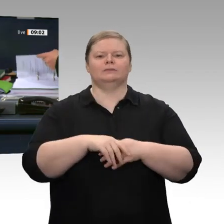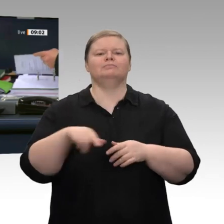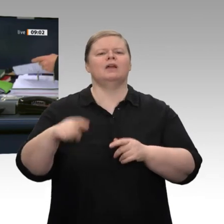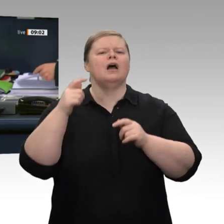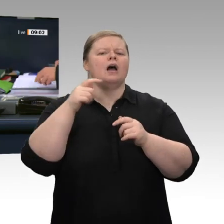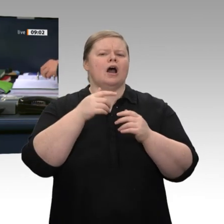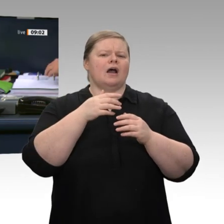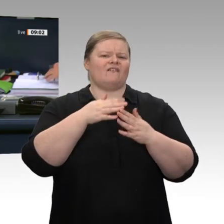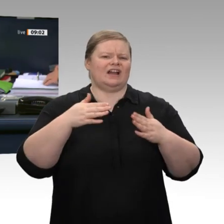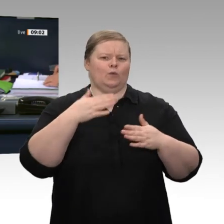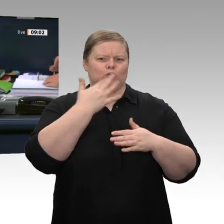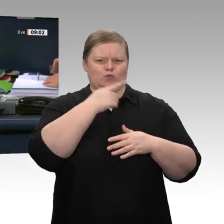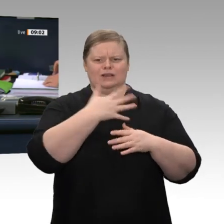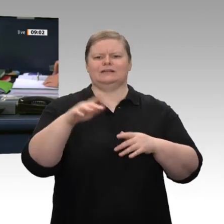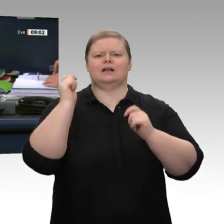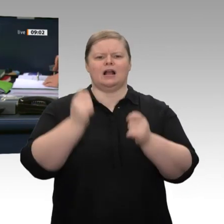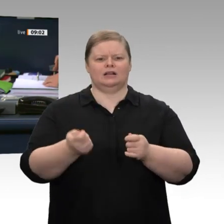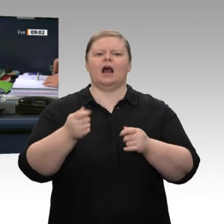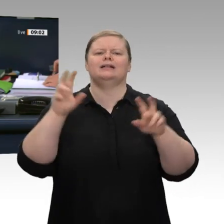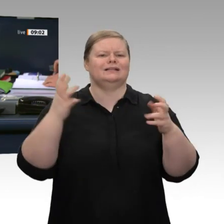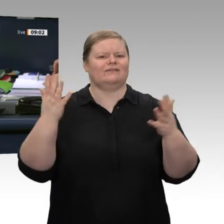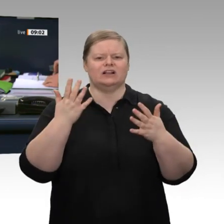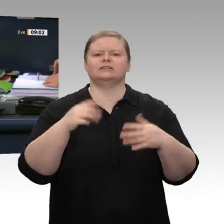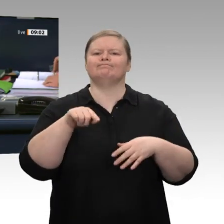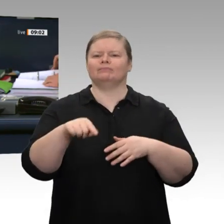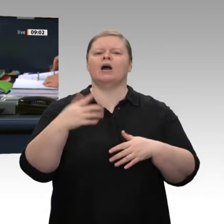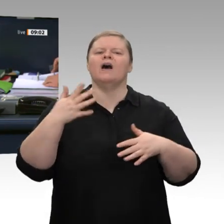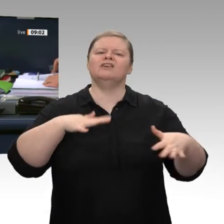aufstellen“. Für die Aussprache im Anschluss an die Regierungserklärung wurde eine Dauer